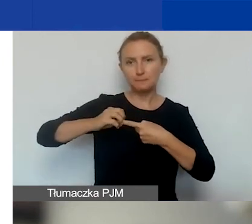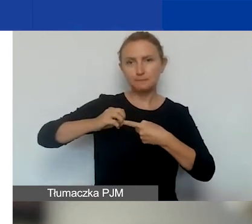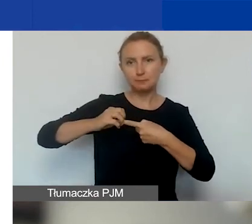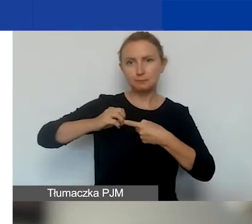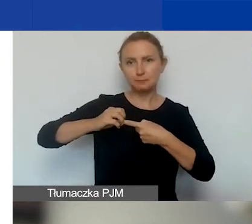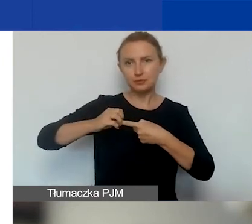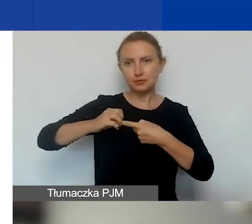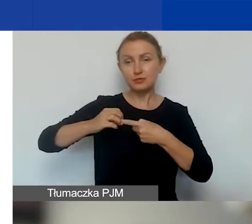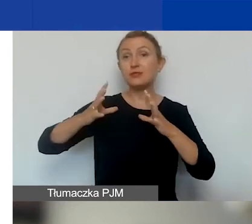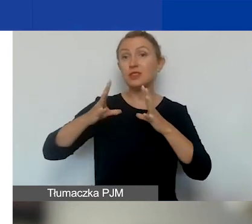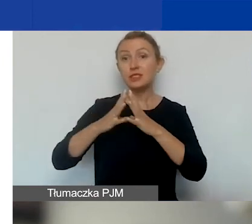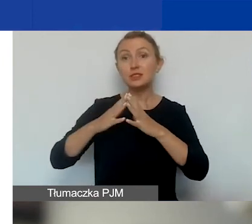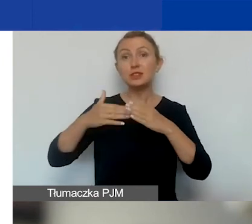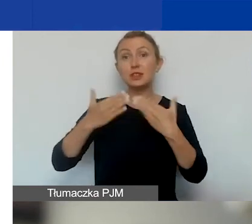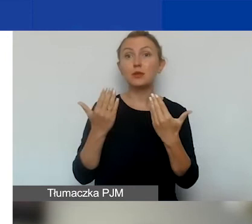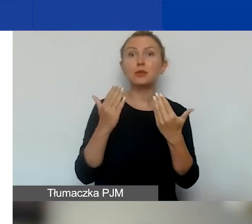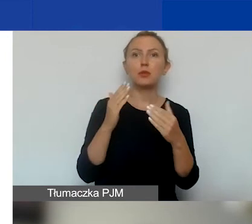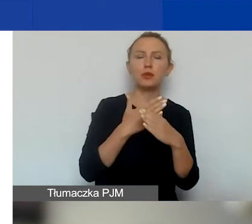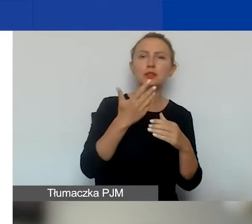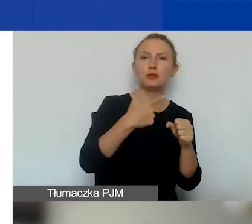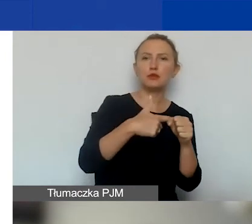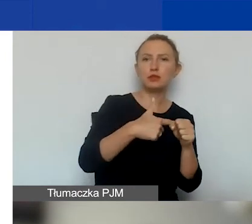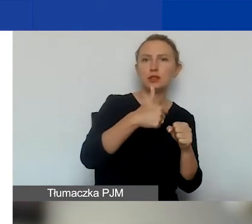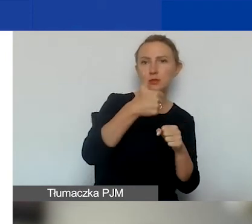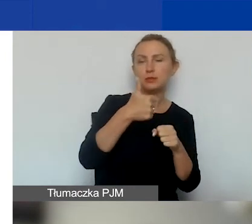Te dziesięć dni między 21 a 30 grudnia.